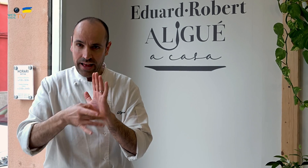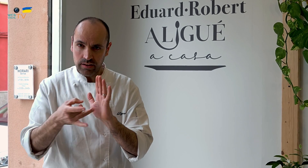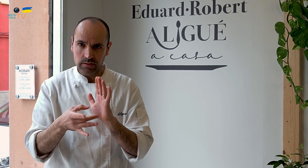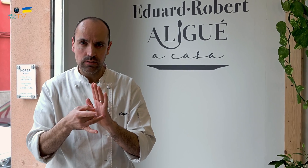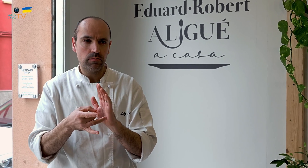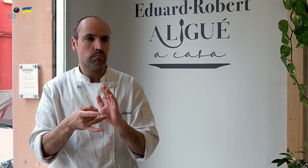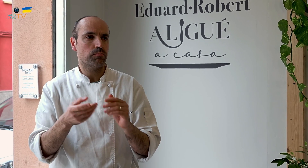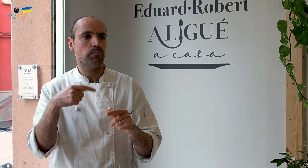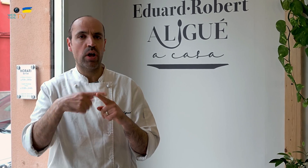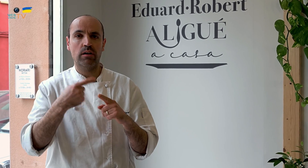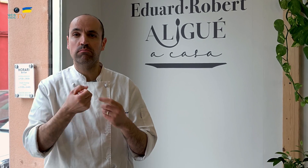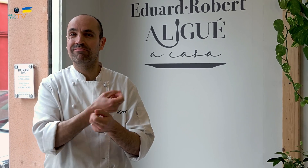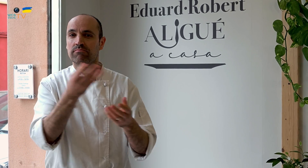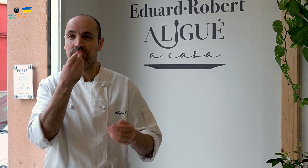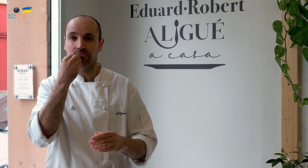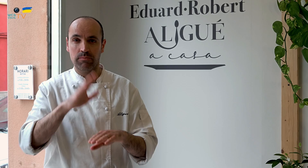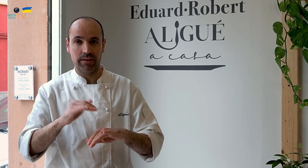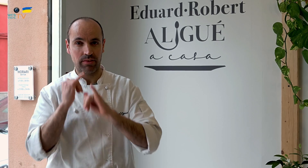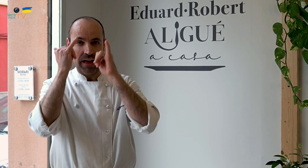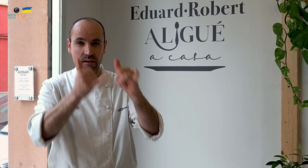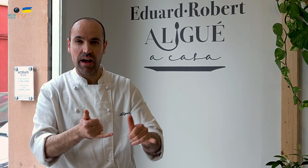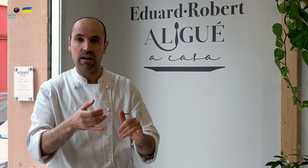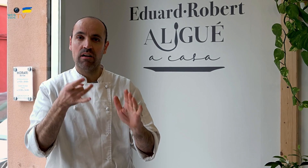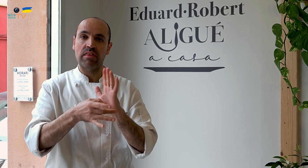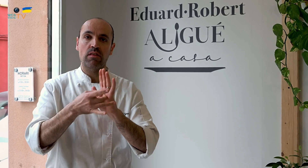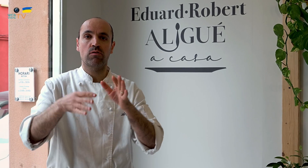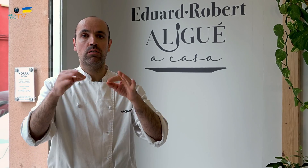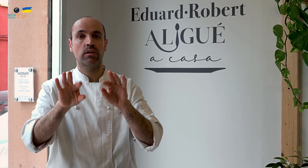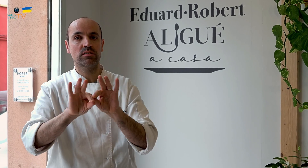ya que hay muchos establecimientos de comida para llevar de calidad muy simple.